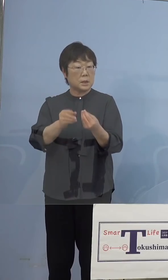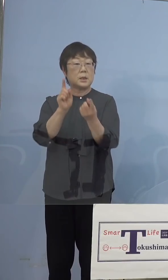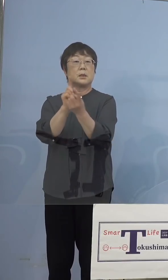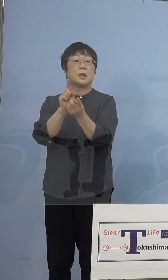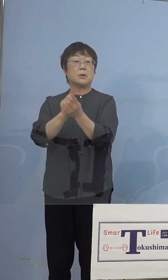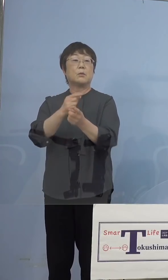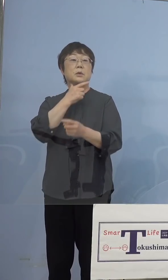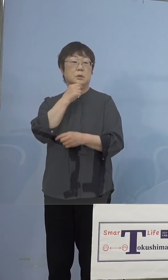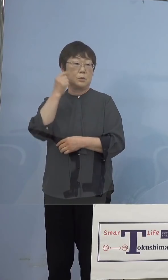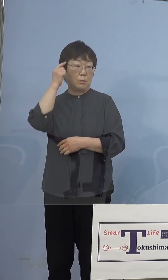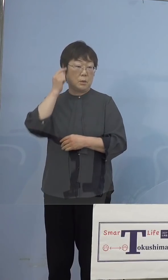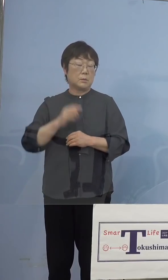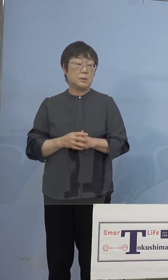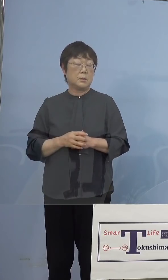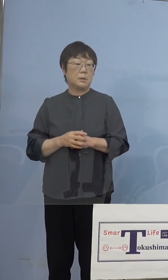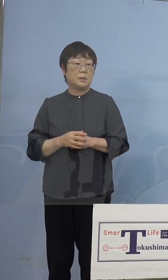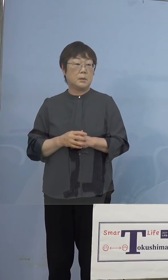もちろん今回潜在看護師さんの中でも